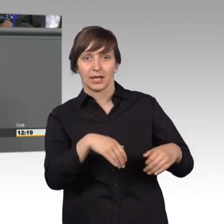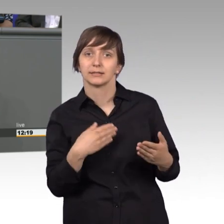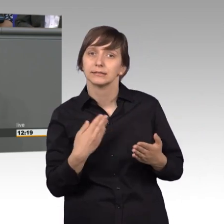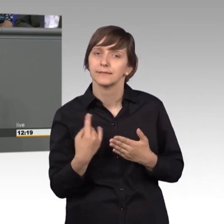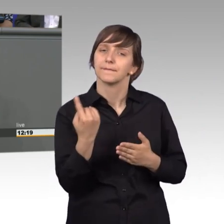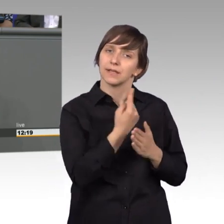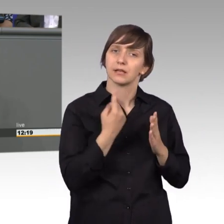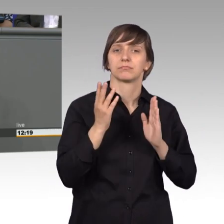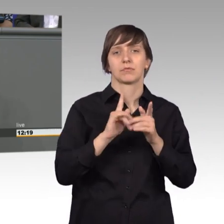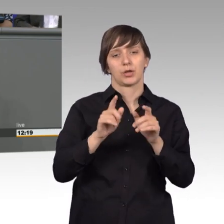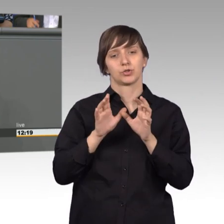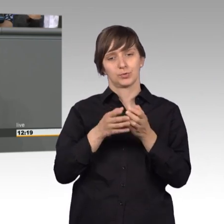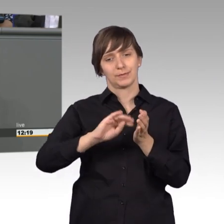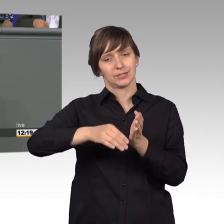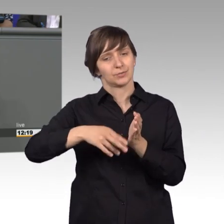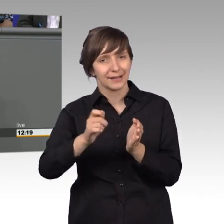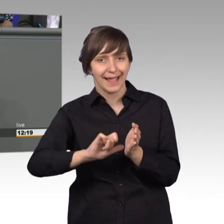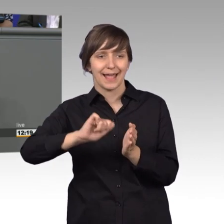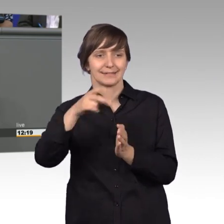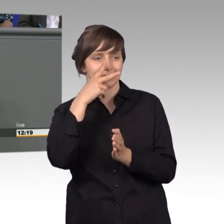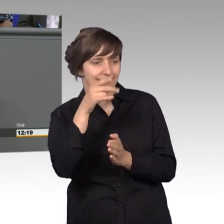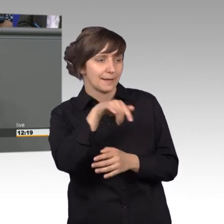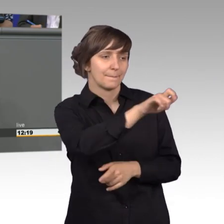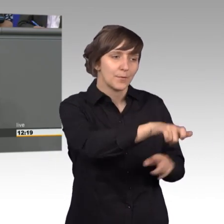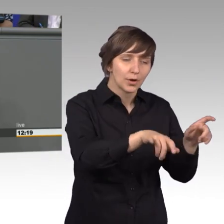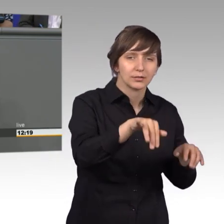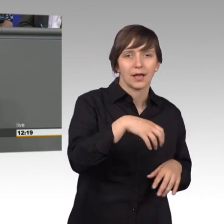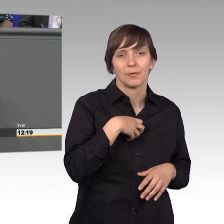erste wo der Schuh drückt, was Sie bewegt und auch wo Dampf auf